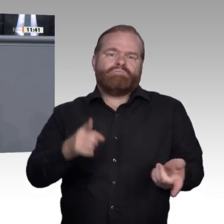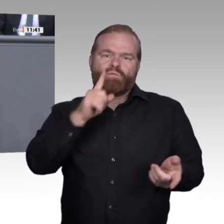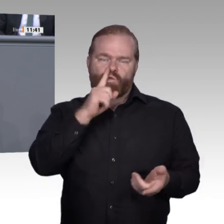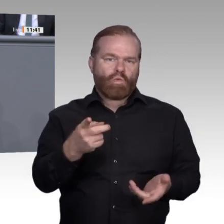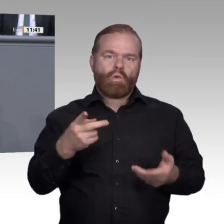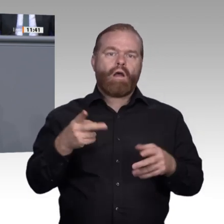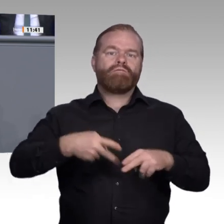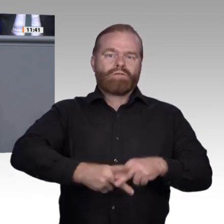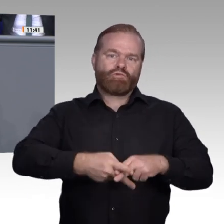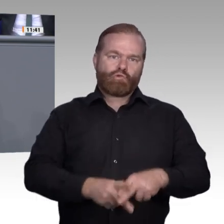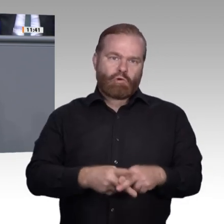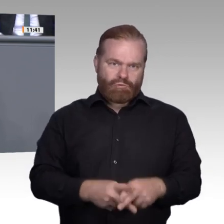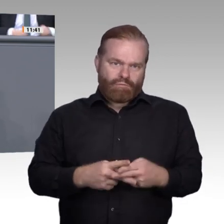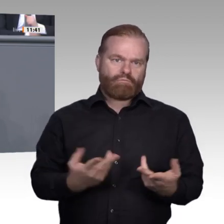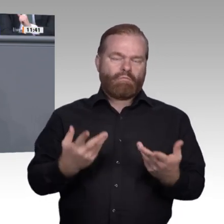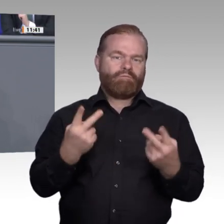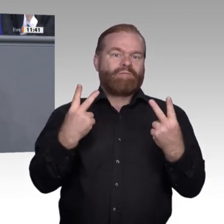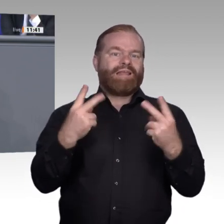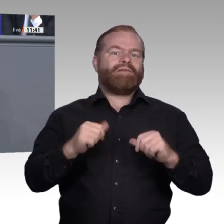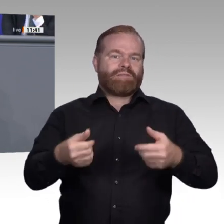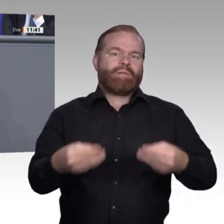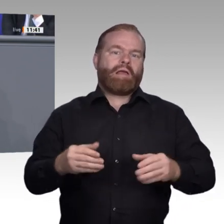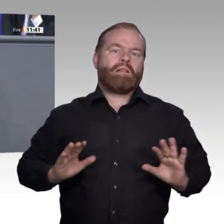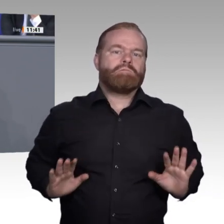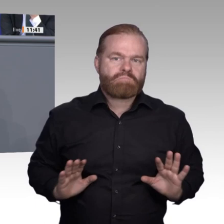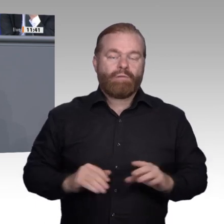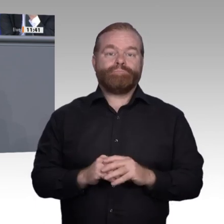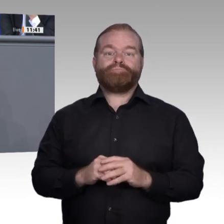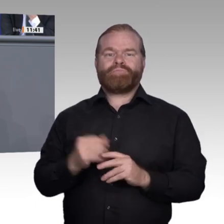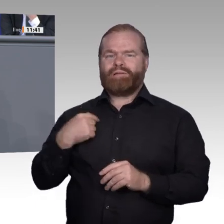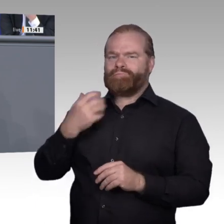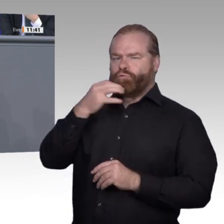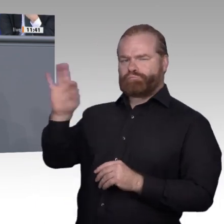Auf den Lehrer kommt es an. – Daher betonen wir: Versierte Lehrer und Ausbilder müssen